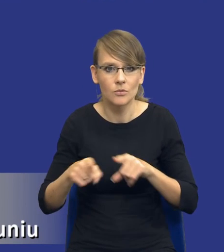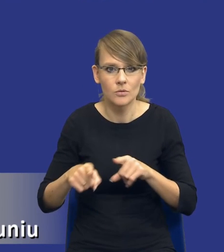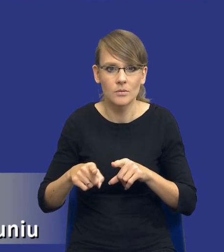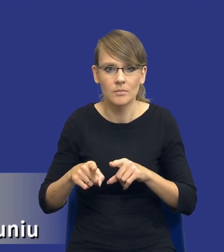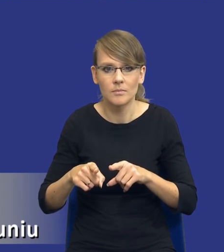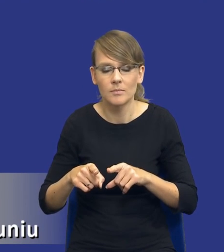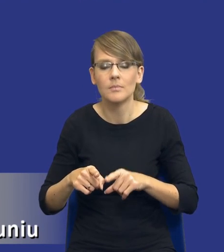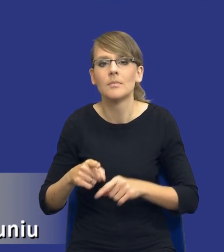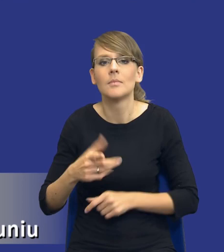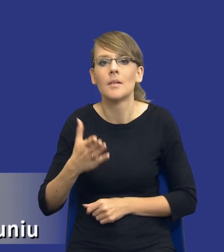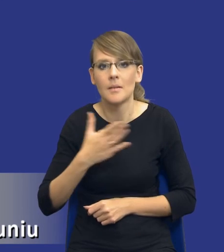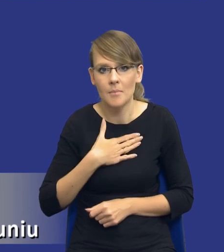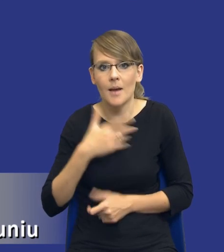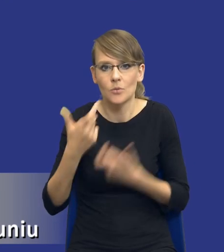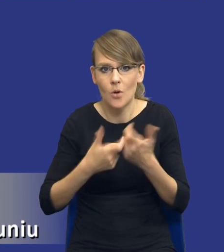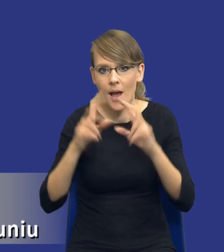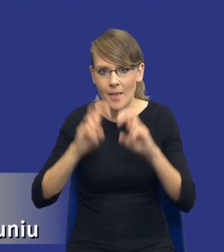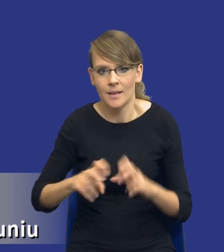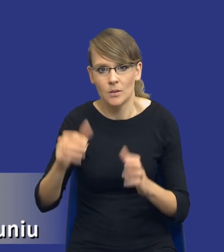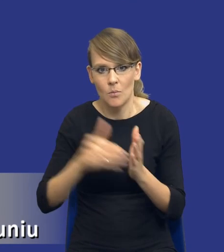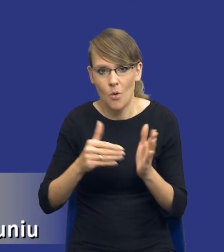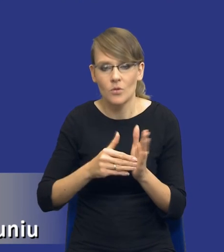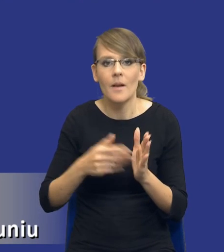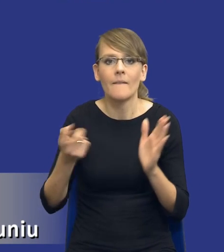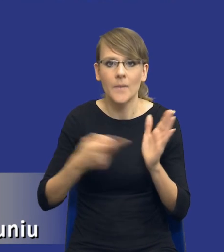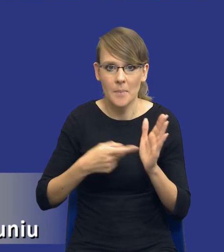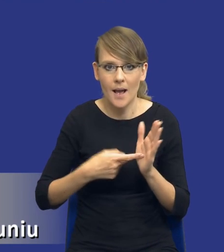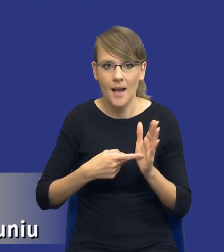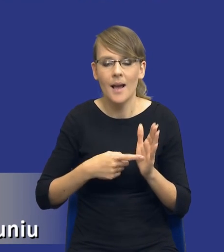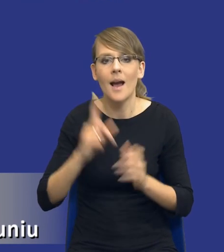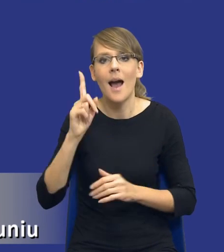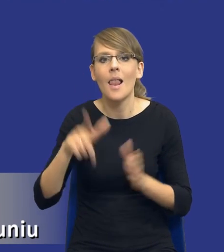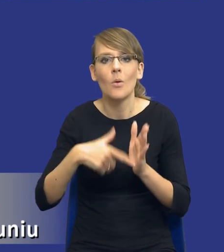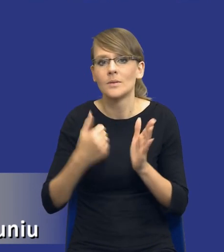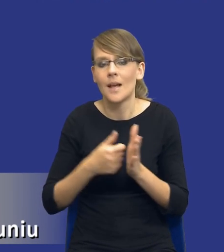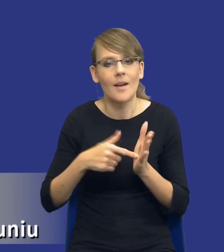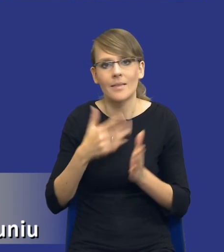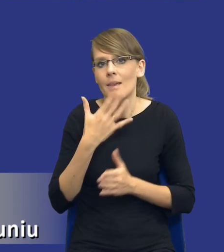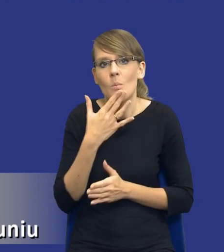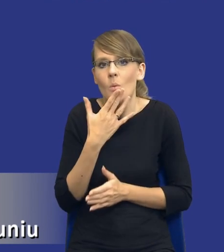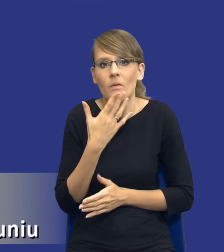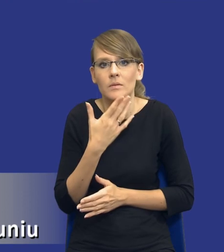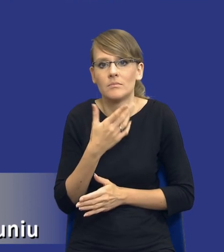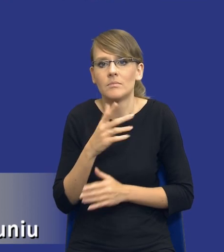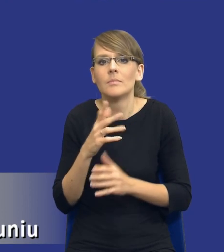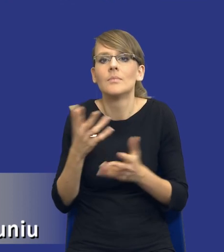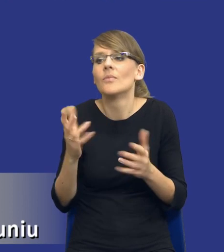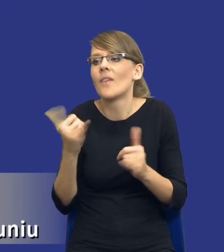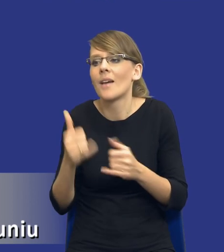wykonać, dokonać analizy potrzeb i wymagań zamawiającego, natomiast ustawa nie mówi, że to ma być w jakimś określonym dokumencie.